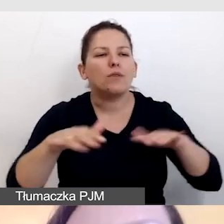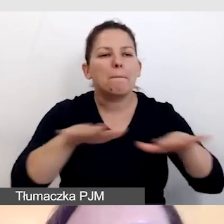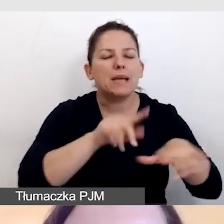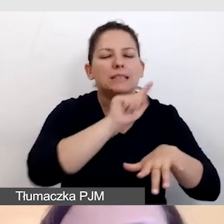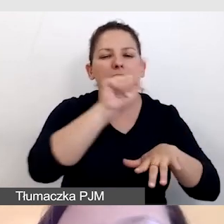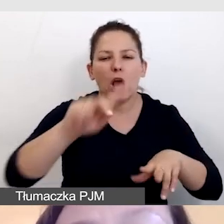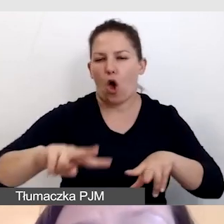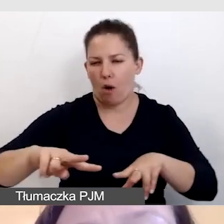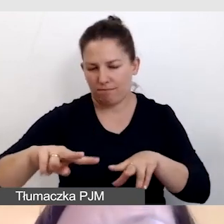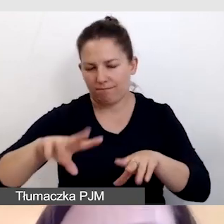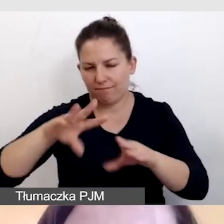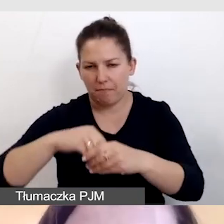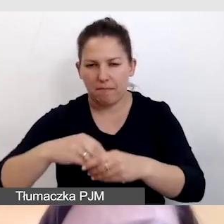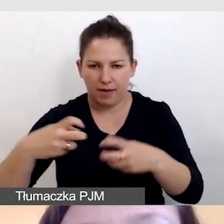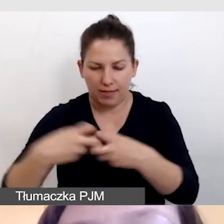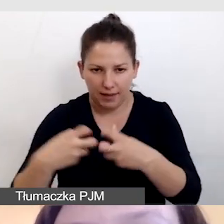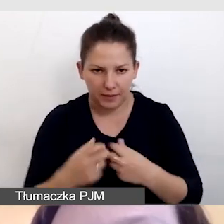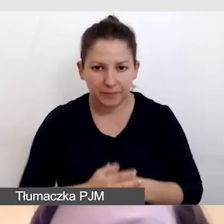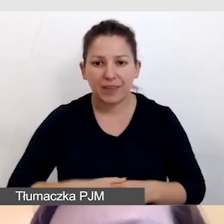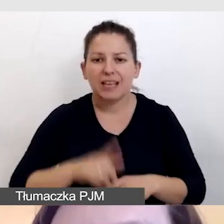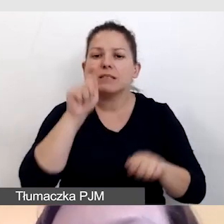Sprawdzamy warunki pracy, tak jak sprawdzaliśmy,